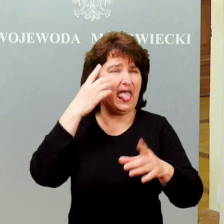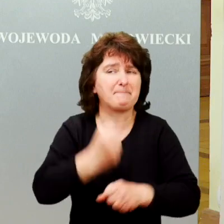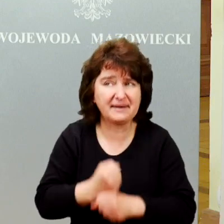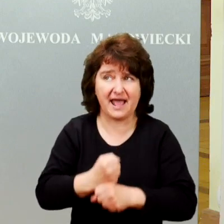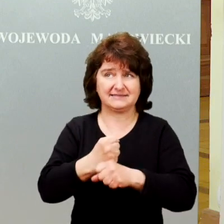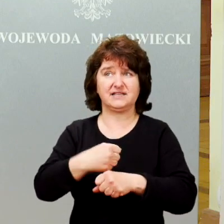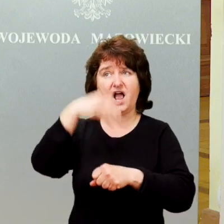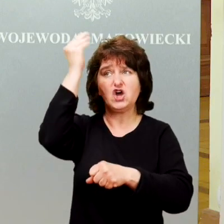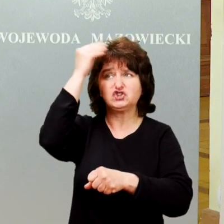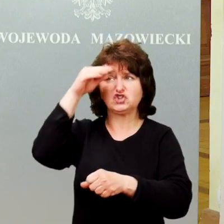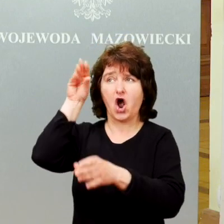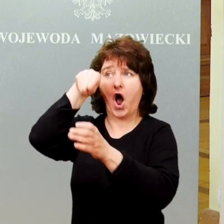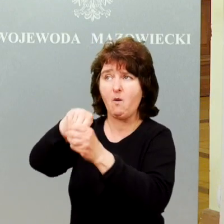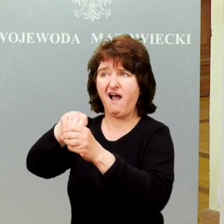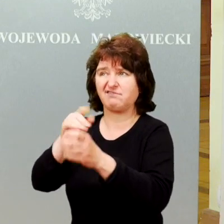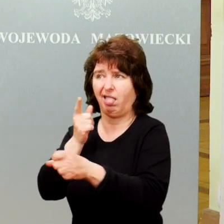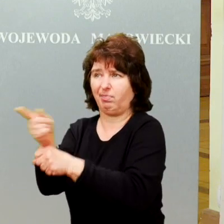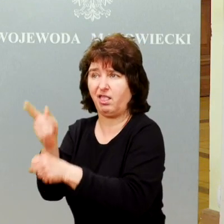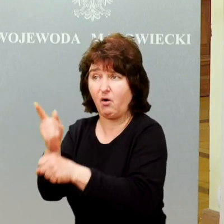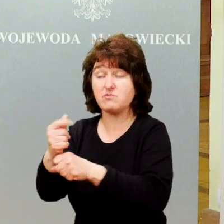To był nasz pomysł na działanie.